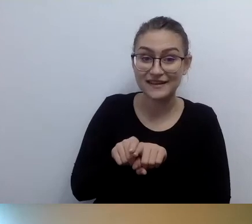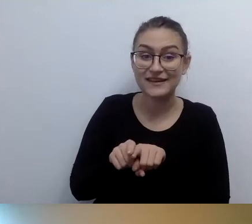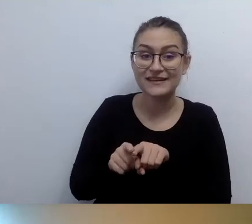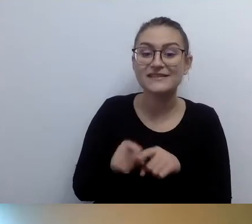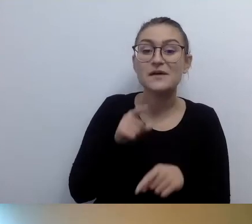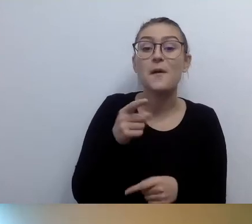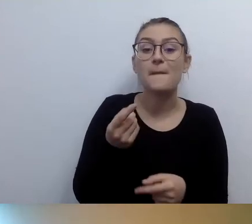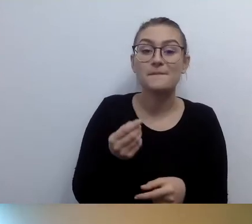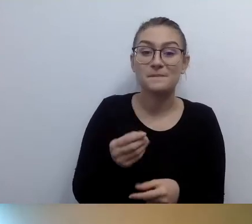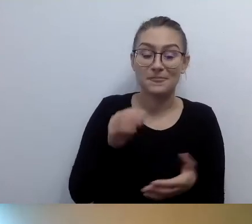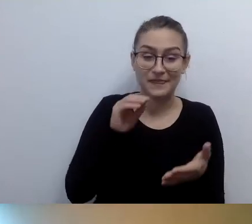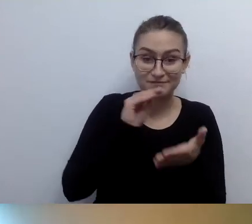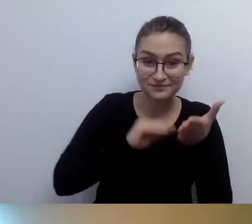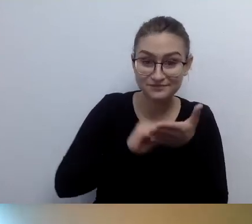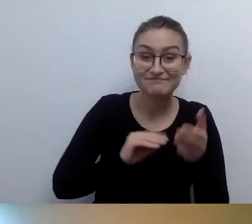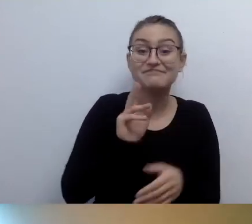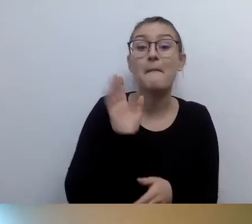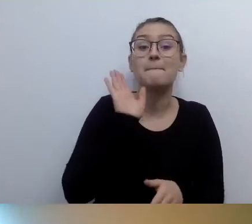No właśnie. Welcome to the club.